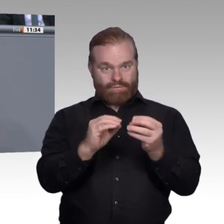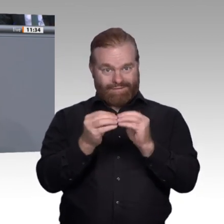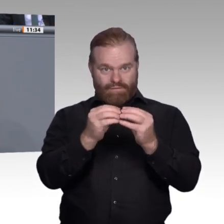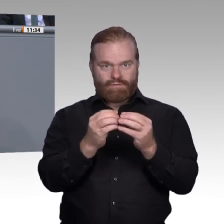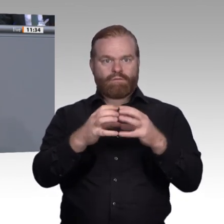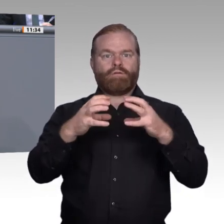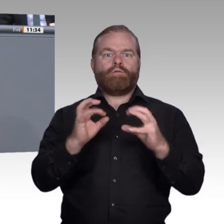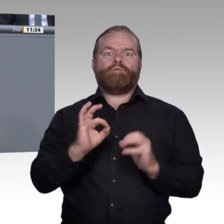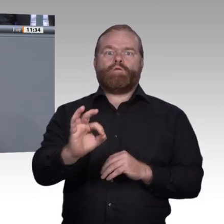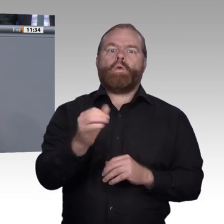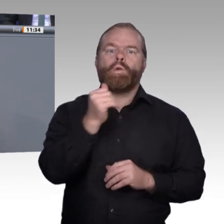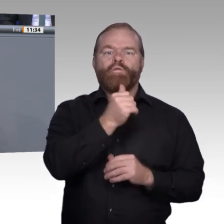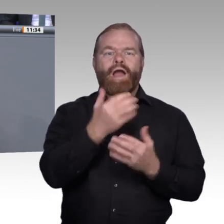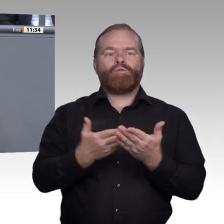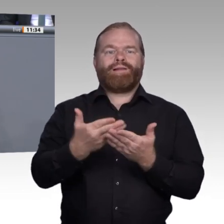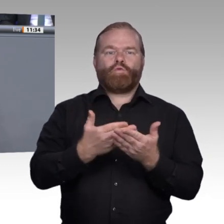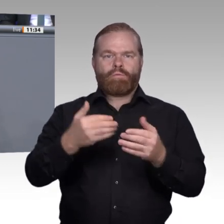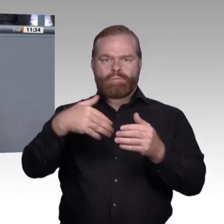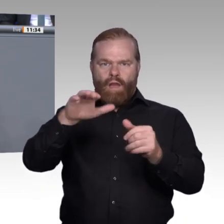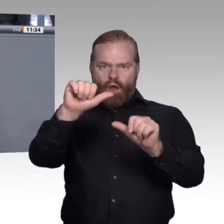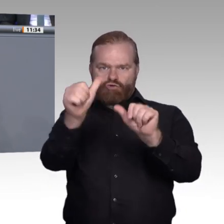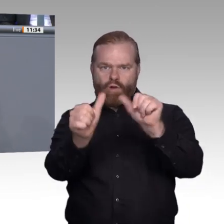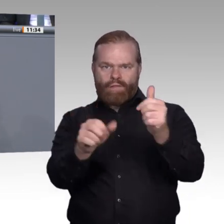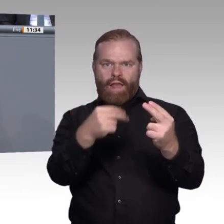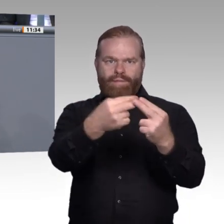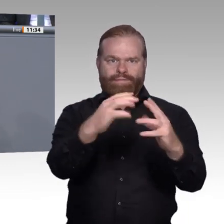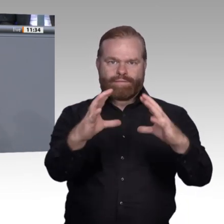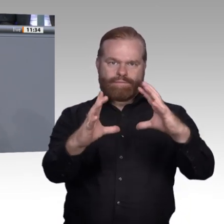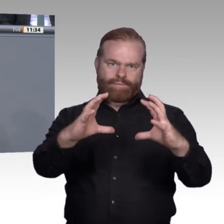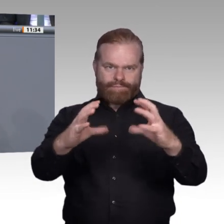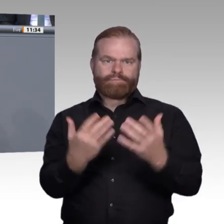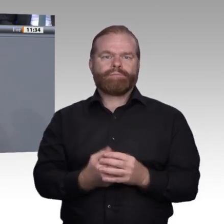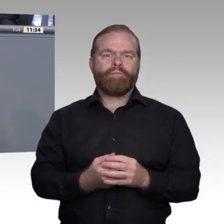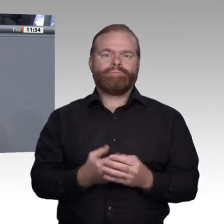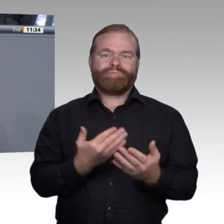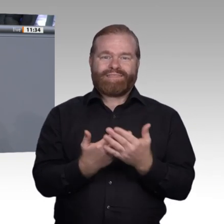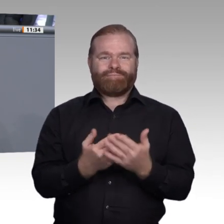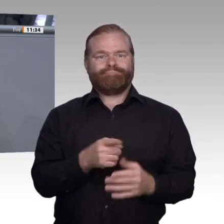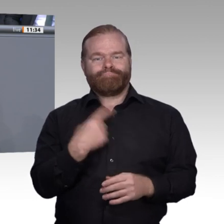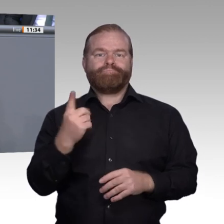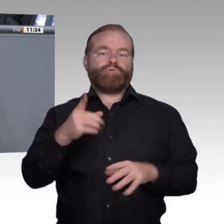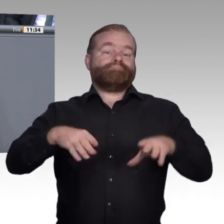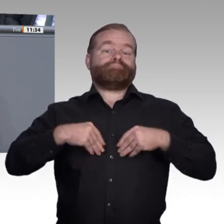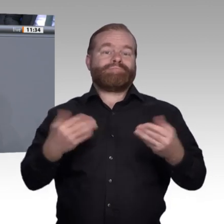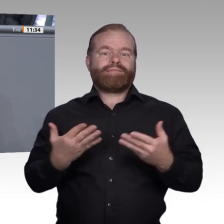Nur so können wir erstens in Zukunft junge Menschen davon überzeugen, dass die berufliche Bildung für sie genau das ist, was sie zufrieden und erfolgreich ihren persönlichen